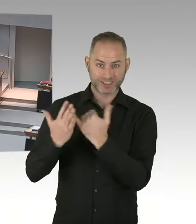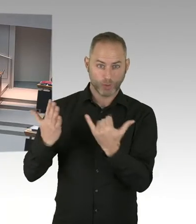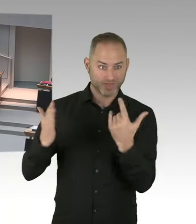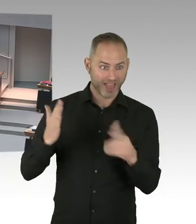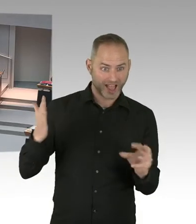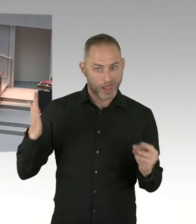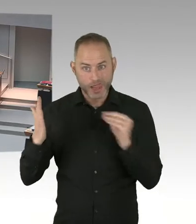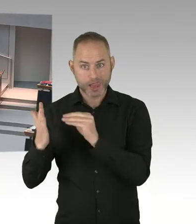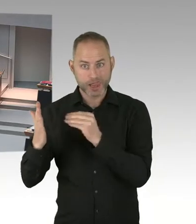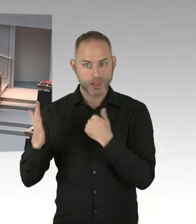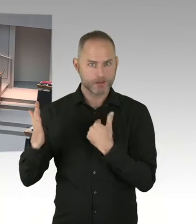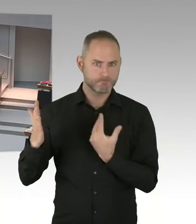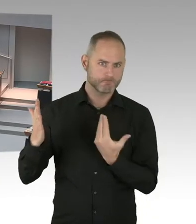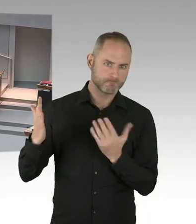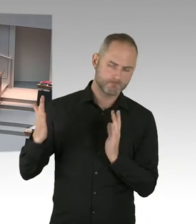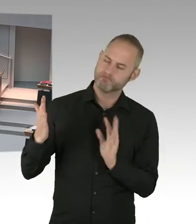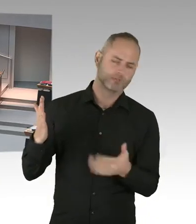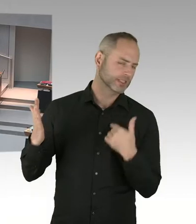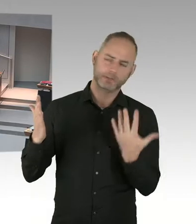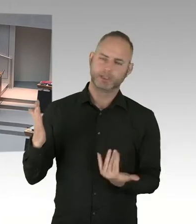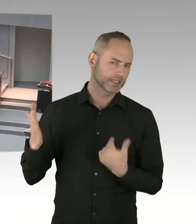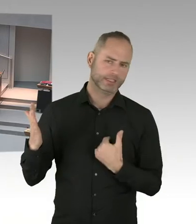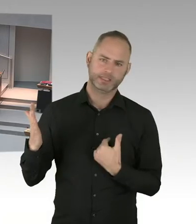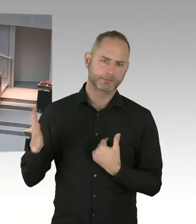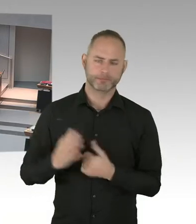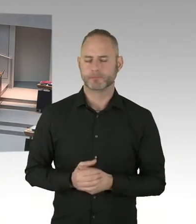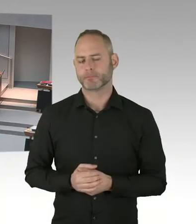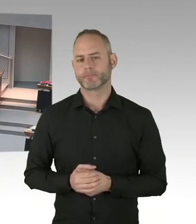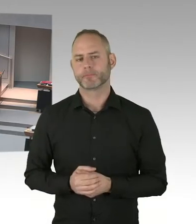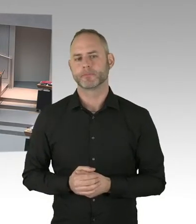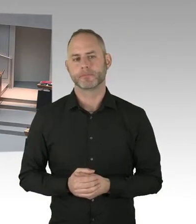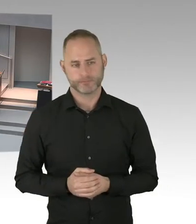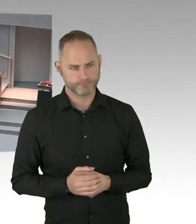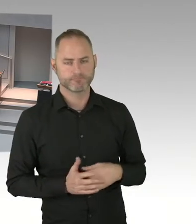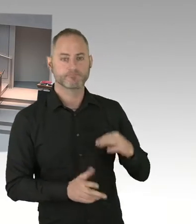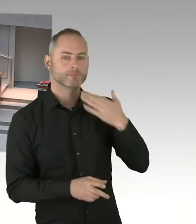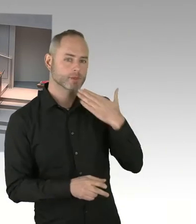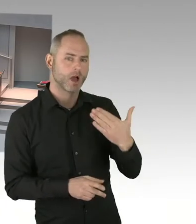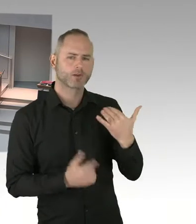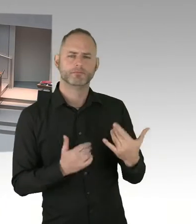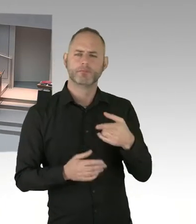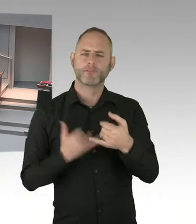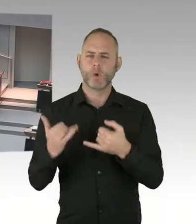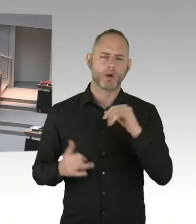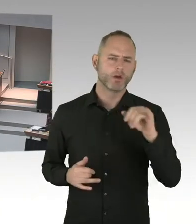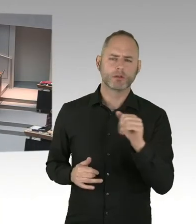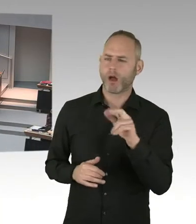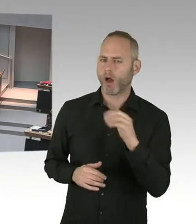tragende Lehramtsanwärterinnen der Senat noch für zuträglich hält, auch für unsere Rechtsordnung? Und angesichts der Tatsache, dass es eine